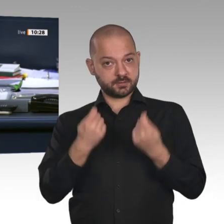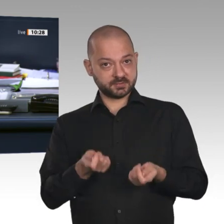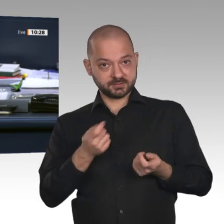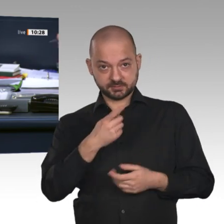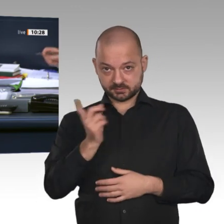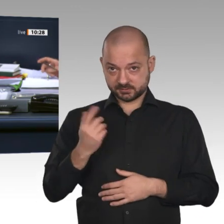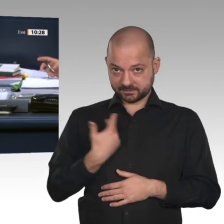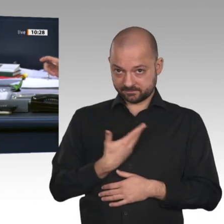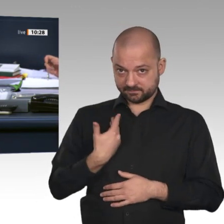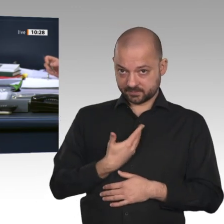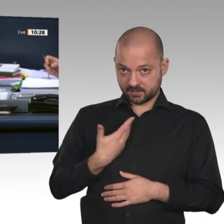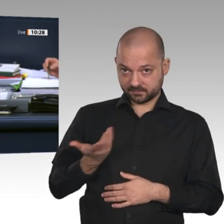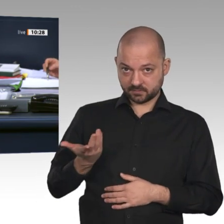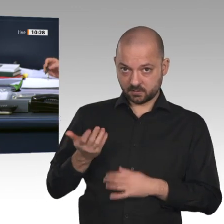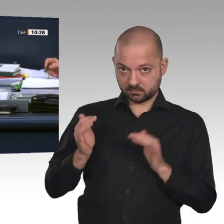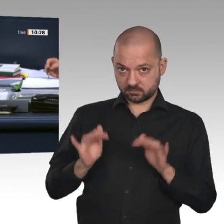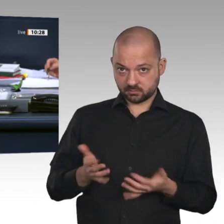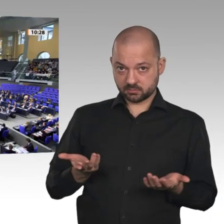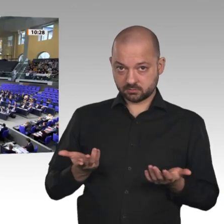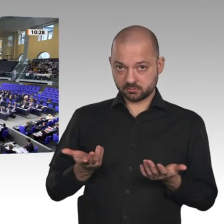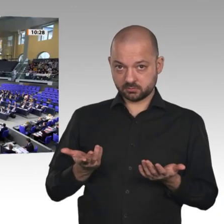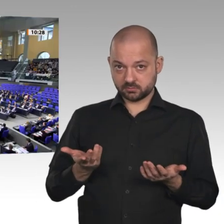abstimmen. Wer stimmt für die Beschlussempfehlung?